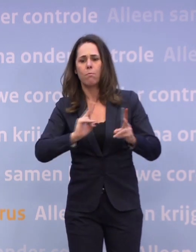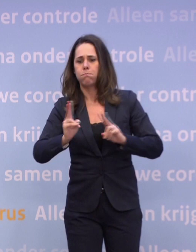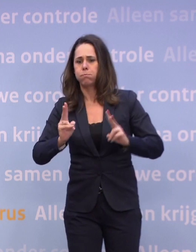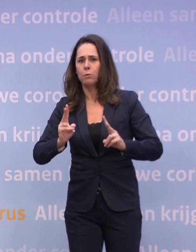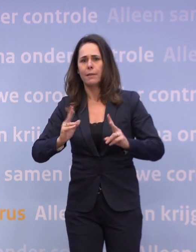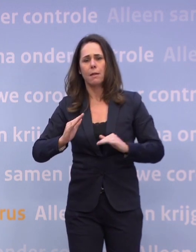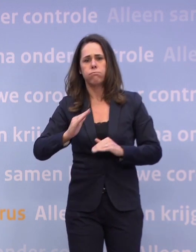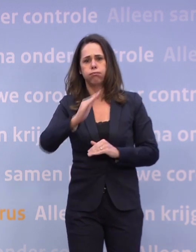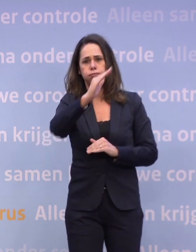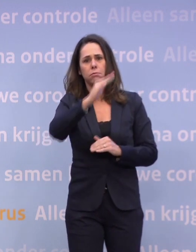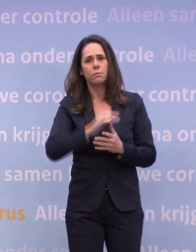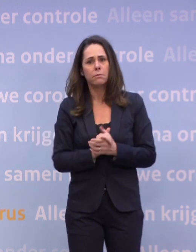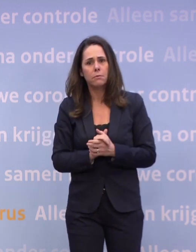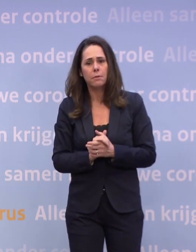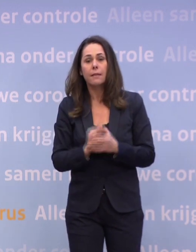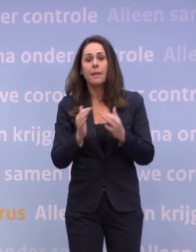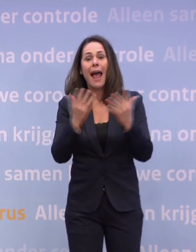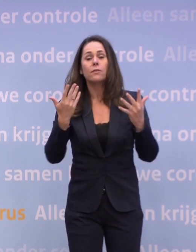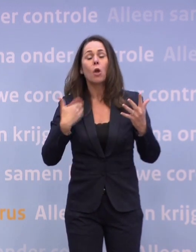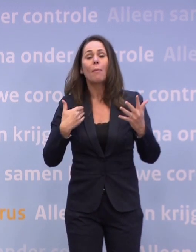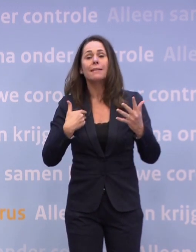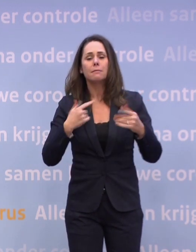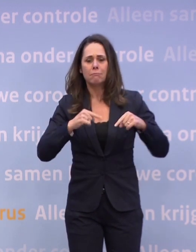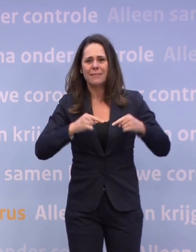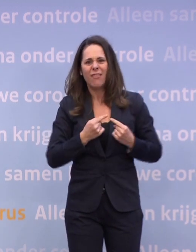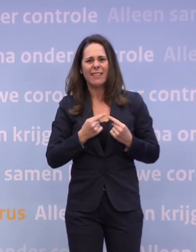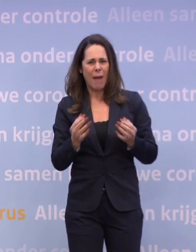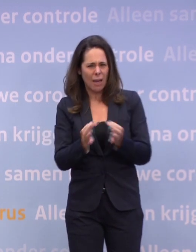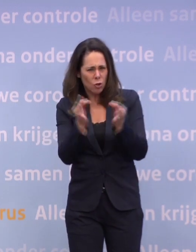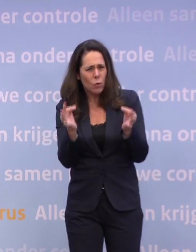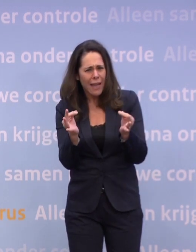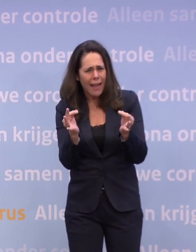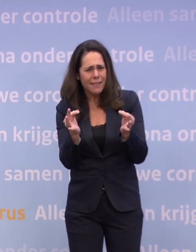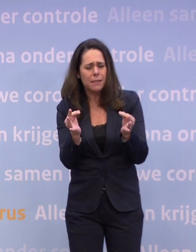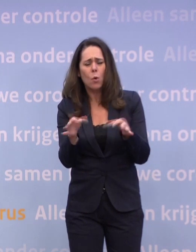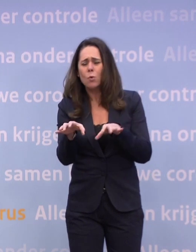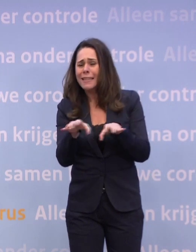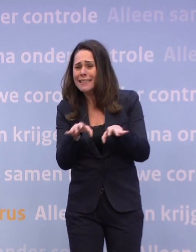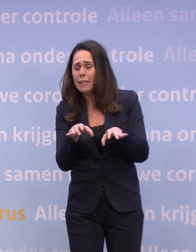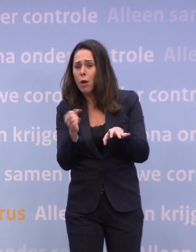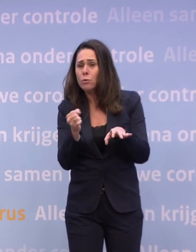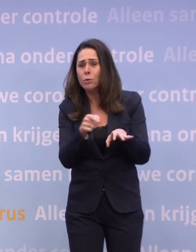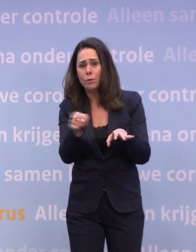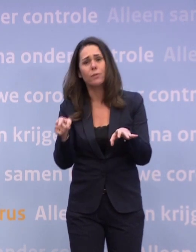...en het aantal mensen met een kwetsbare gezondheid... ...daar zouden te grote risico's worden genomen, dan kunnen wij niet anders...